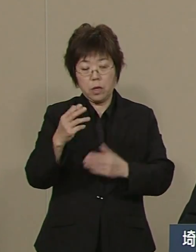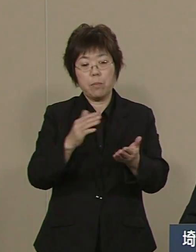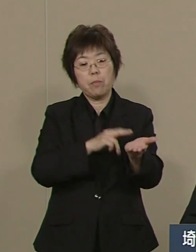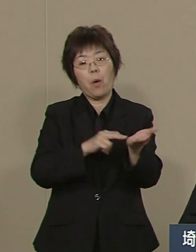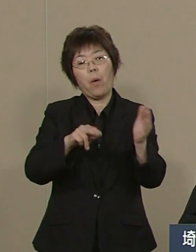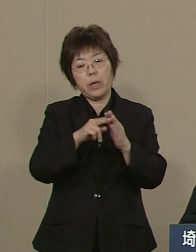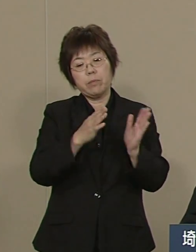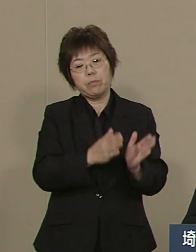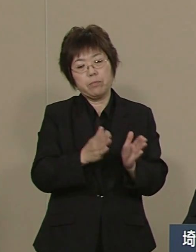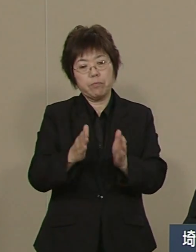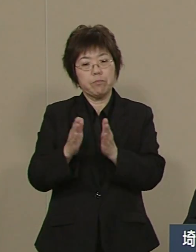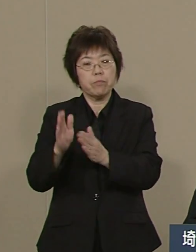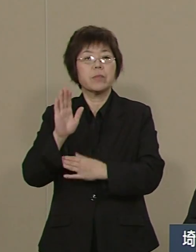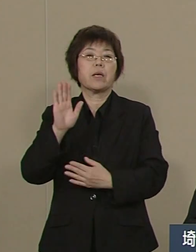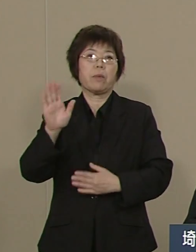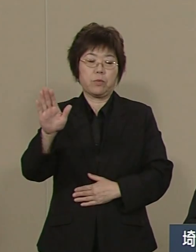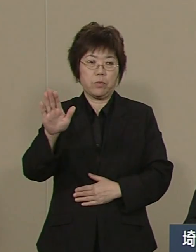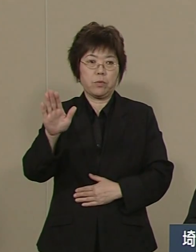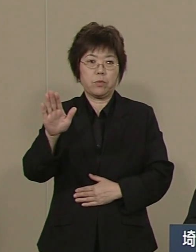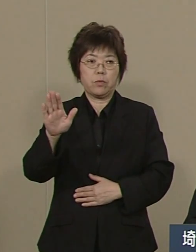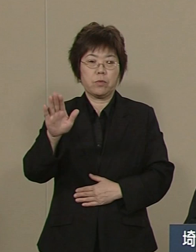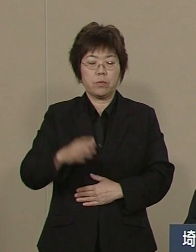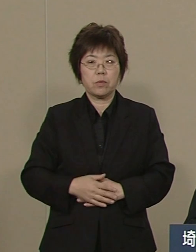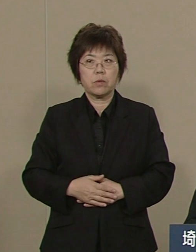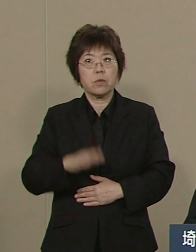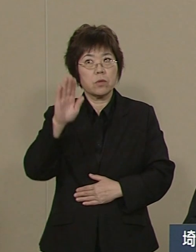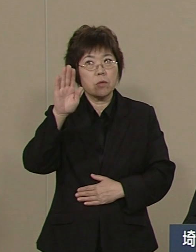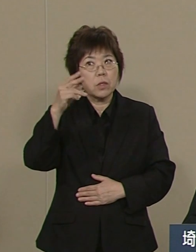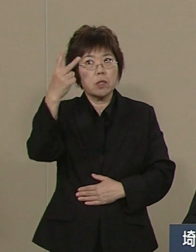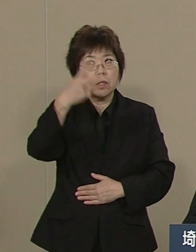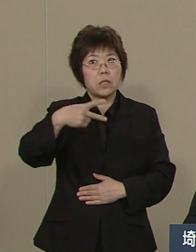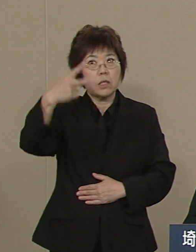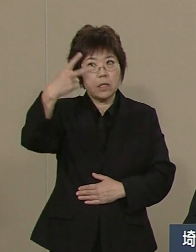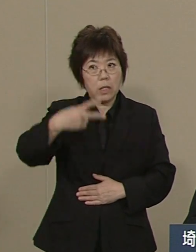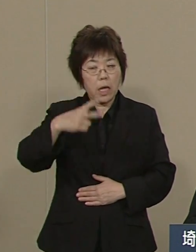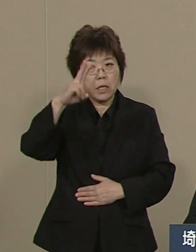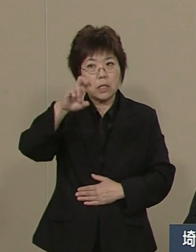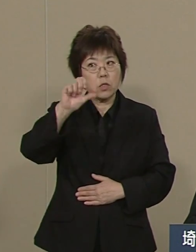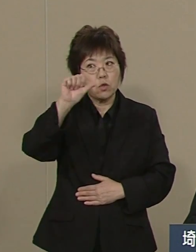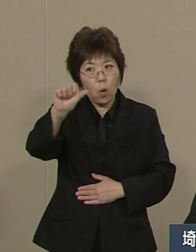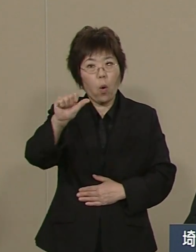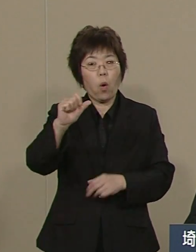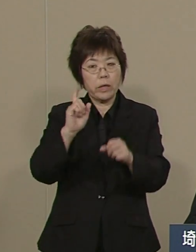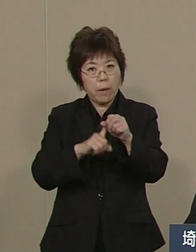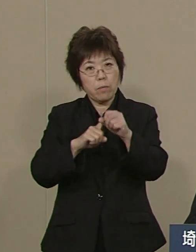今 2025年を迎えるにあたって 私たちが一番大事なことは